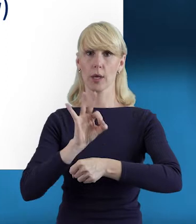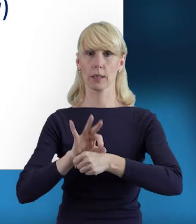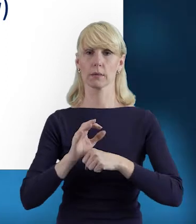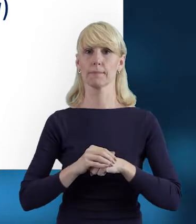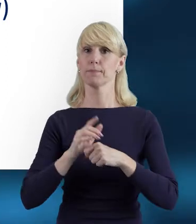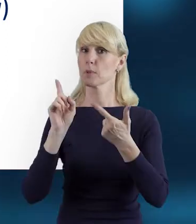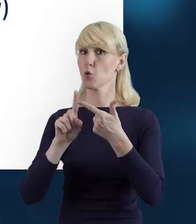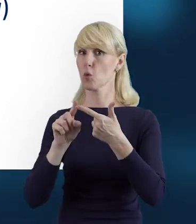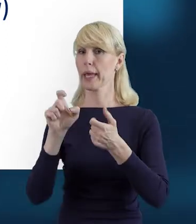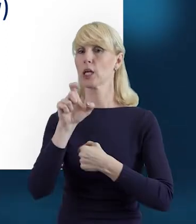I czas pracy.